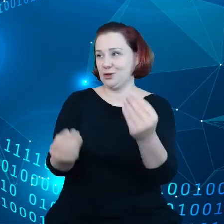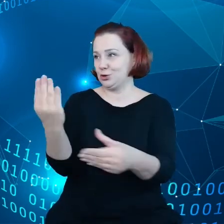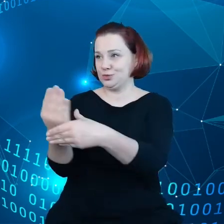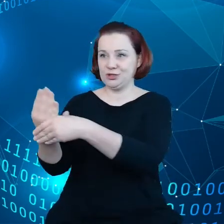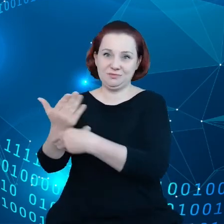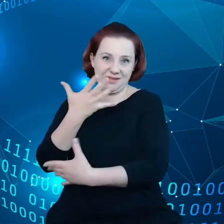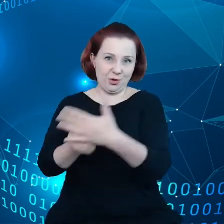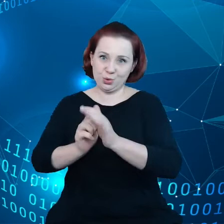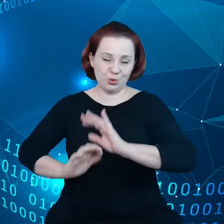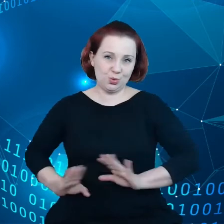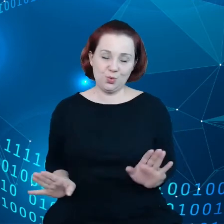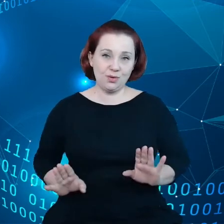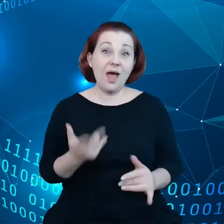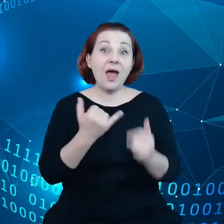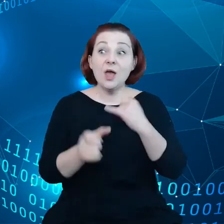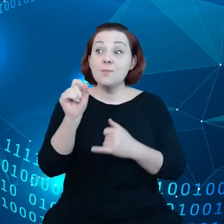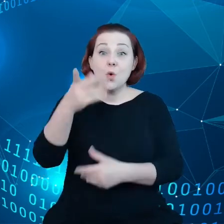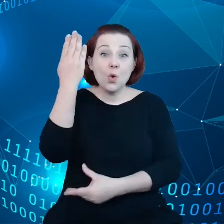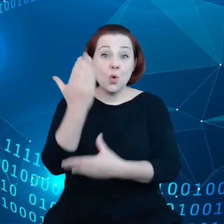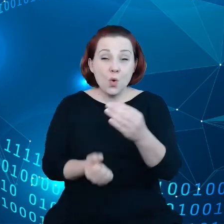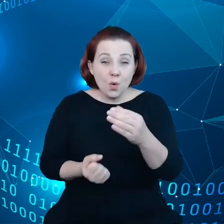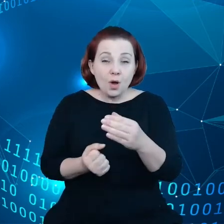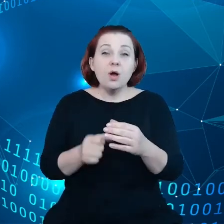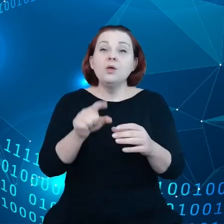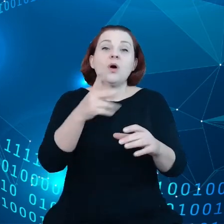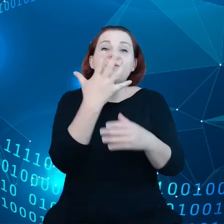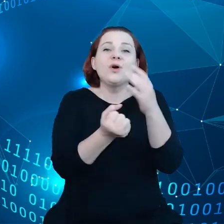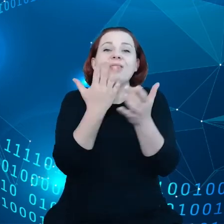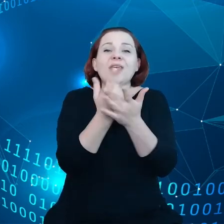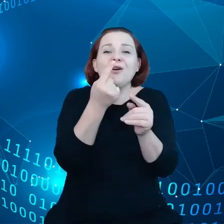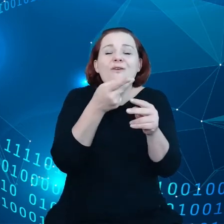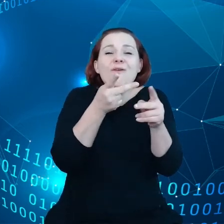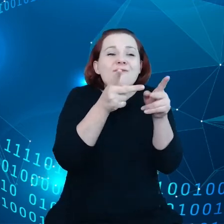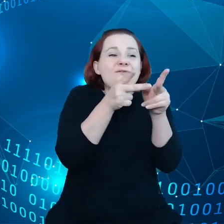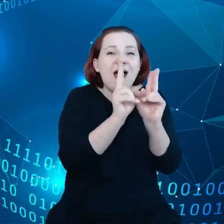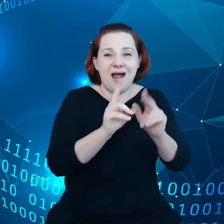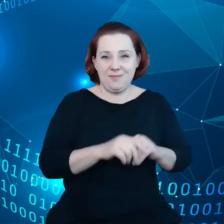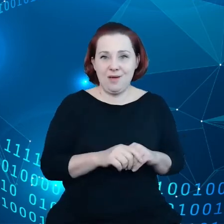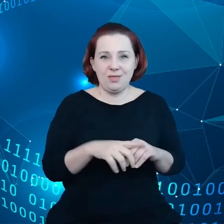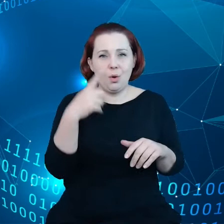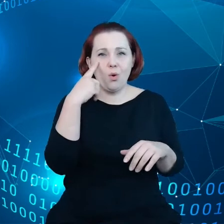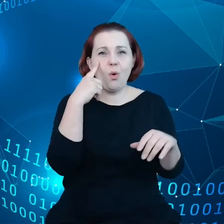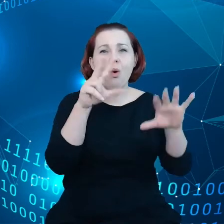A jeśli już do tego dochodzi, to wykorzystywany jest, tylko ułamek wszystkich danych - około 8% wszystkich danych.